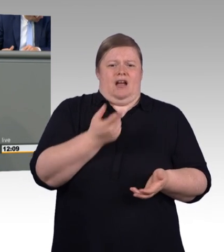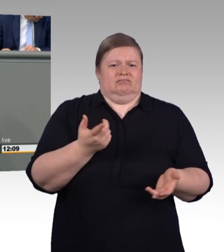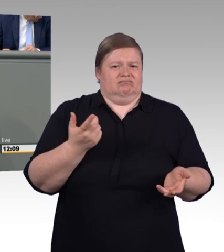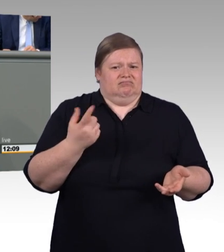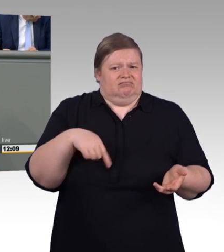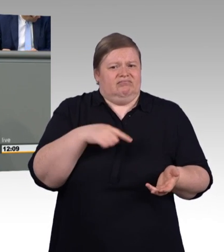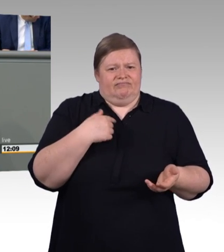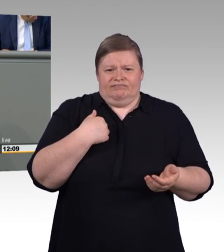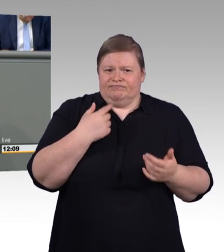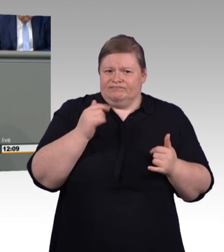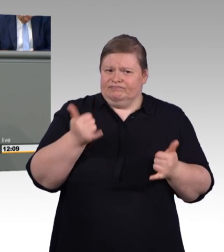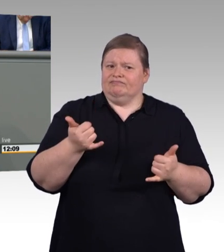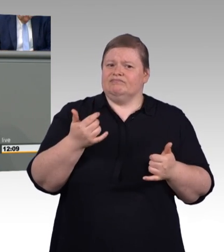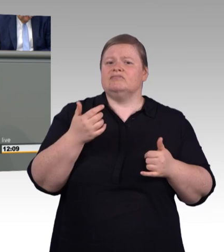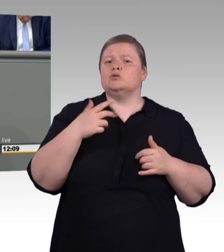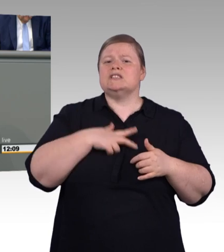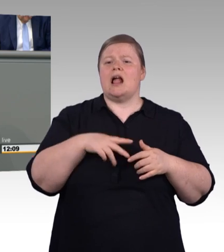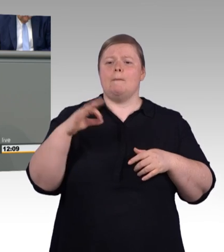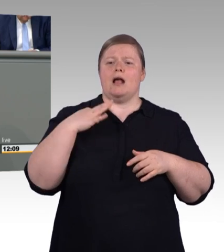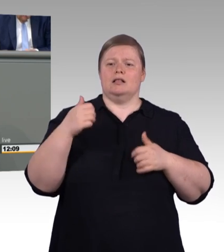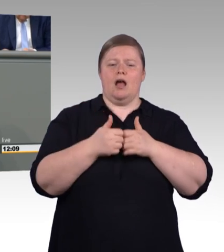Angebot zu Nachfrage 106 zu 100.